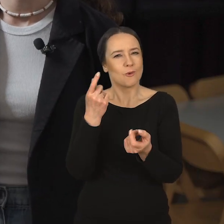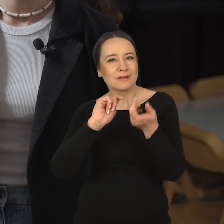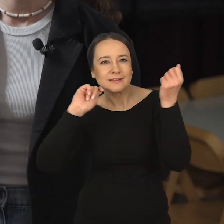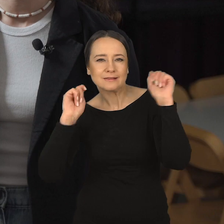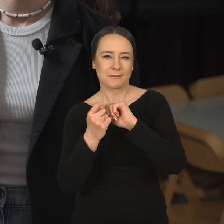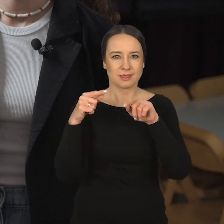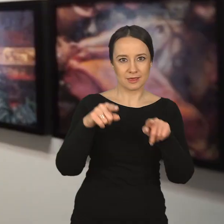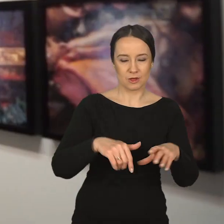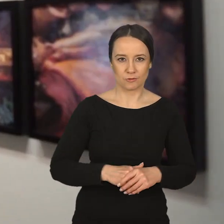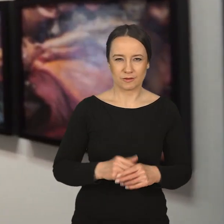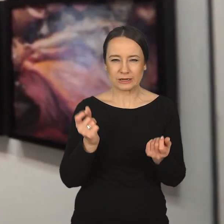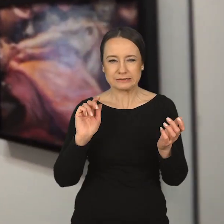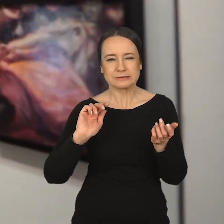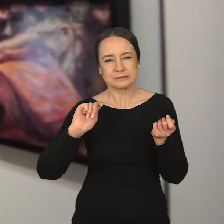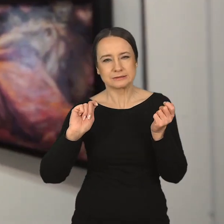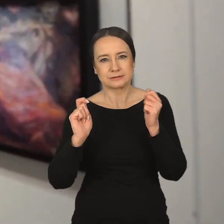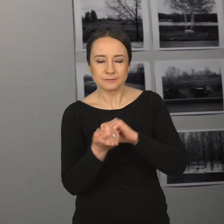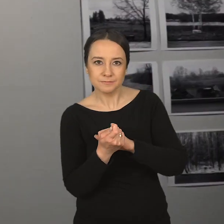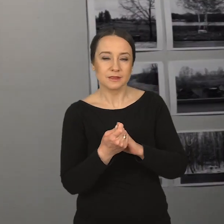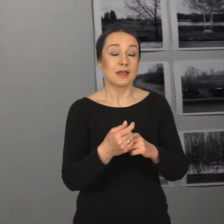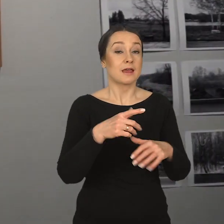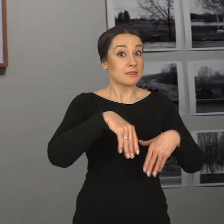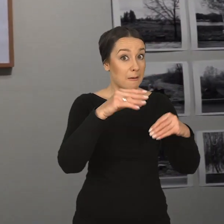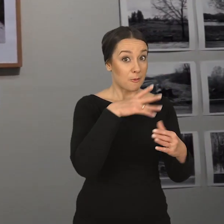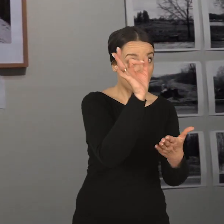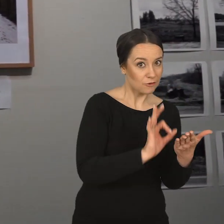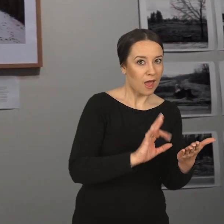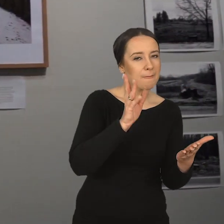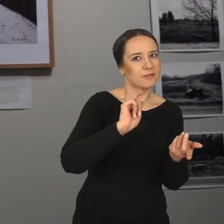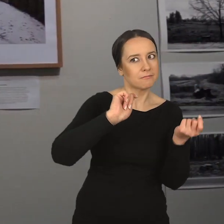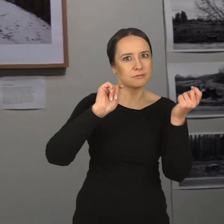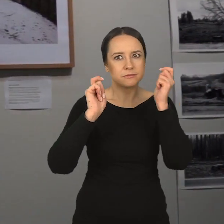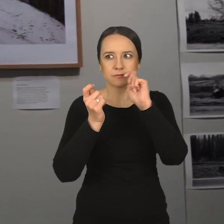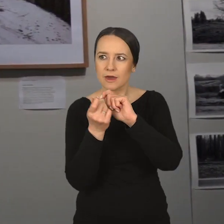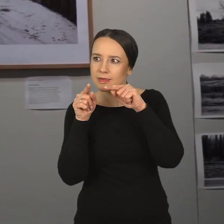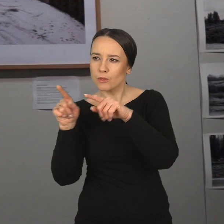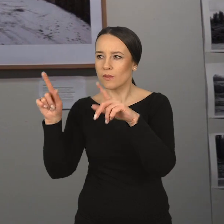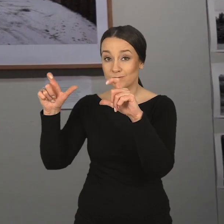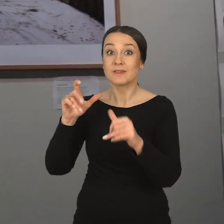że ich droga się zmieni, przekształci z rysunku w kierunku fotografii.